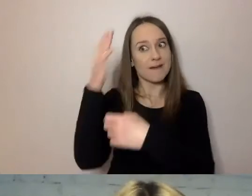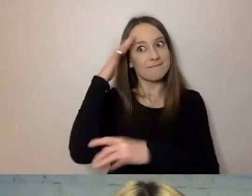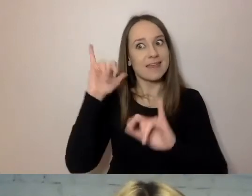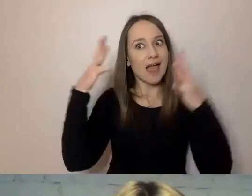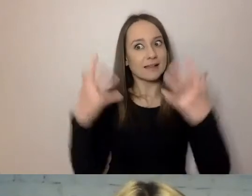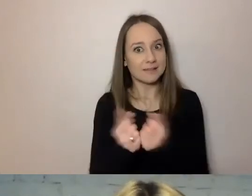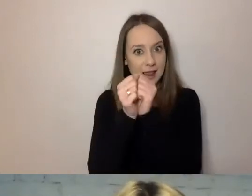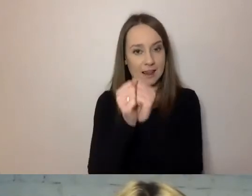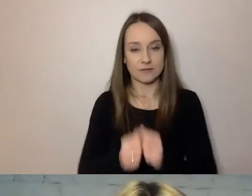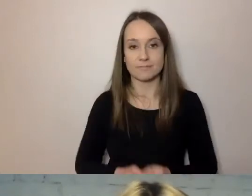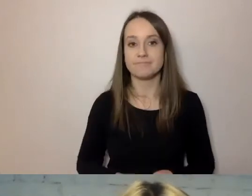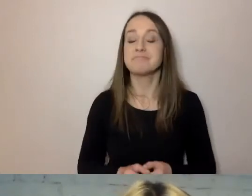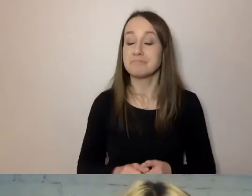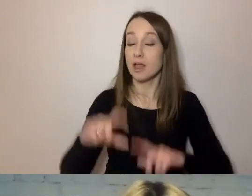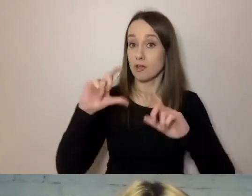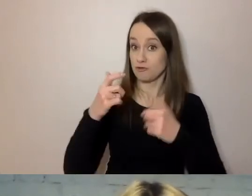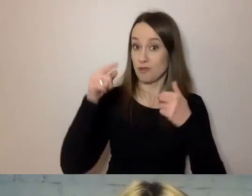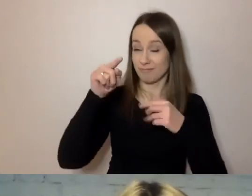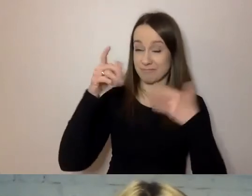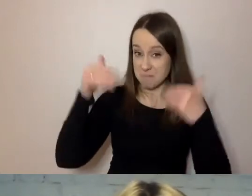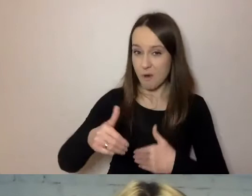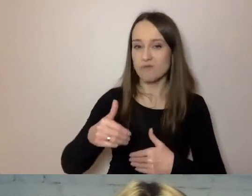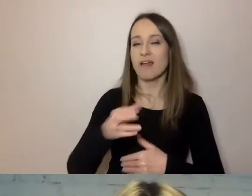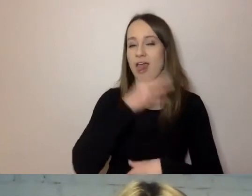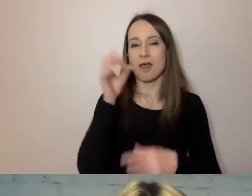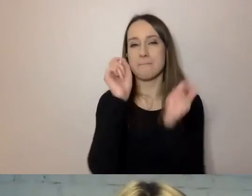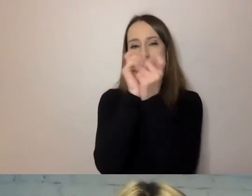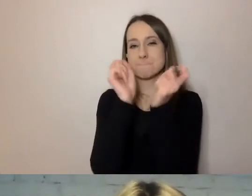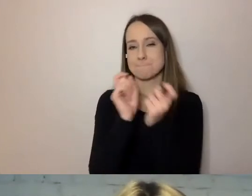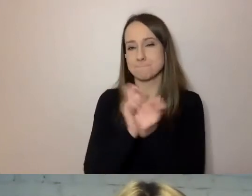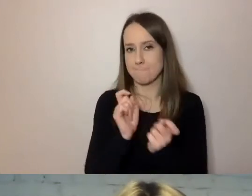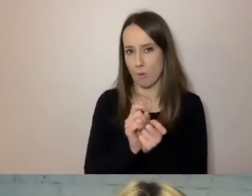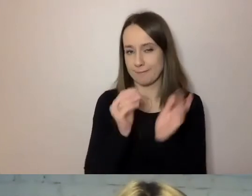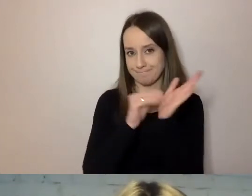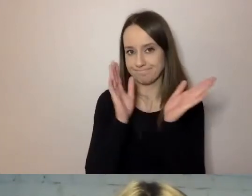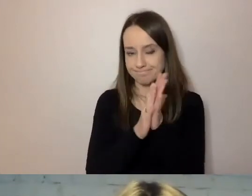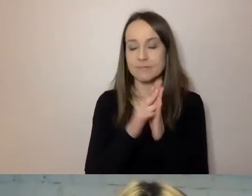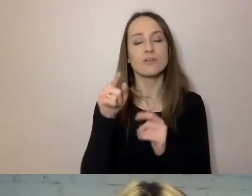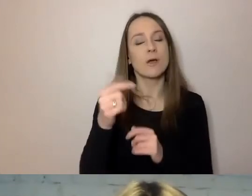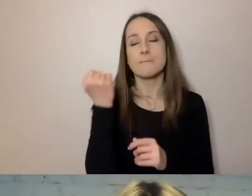Co możesz, napisz w punktach. To bardzo dobre i ważne zalecenie.